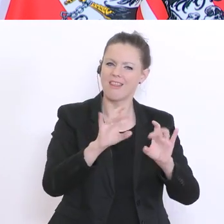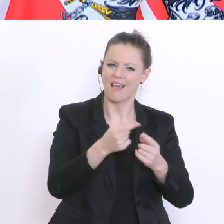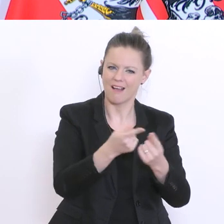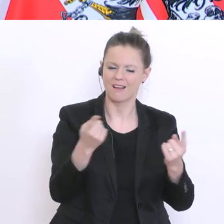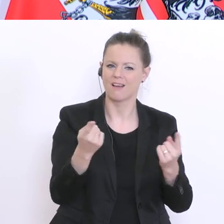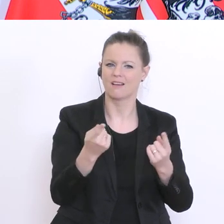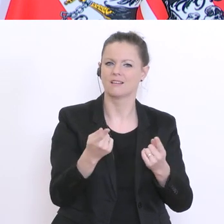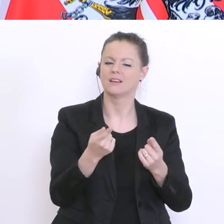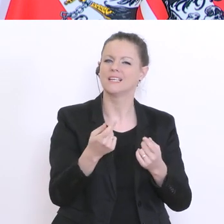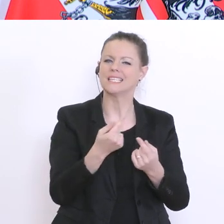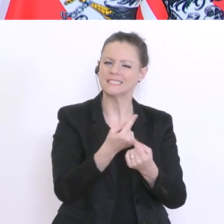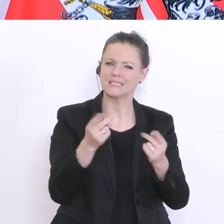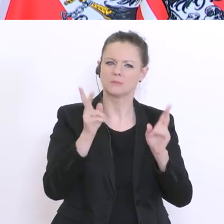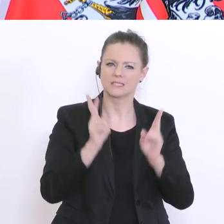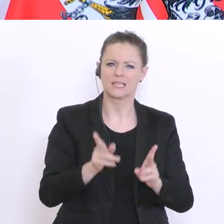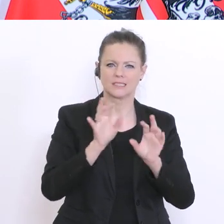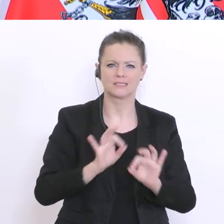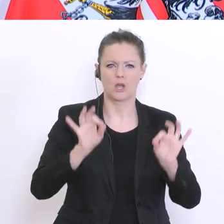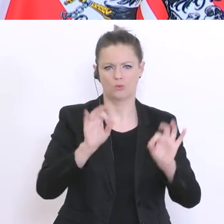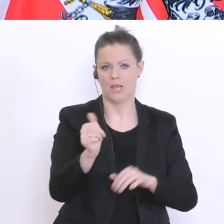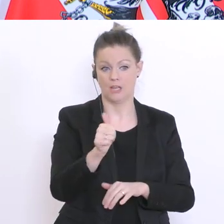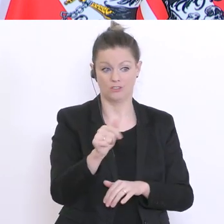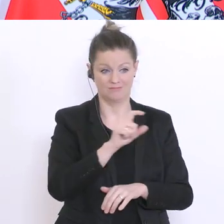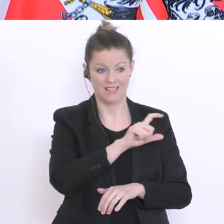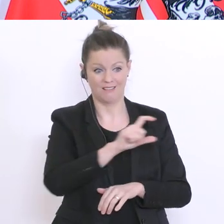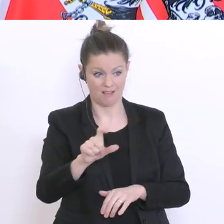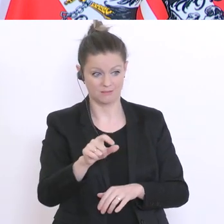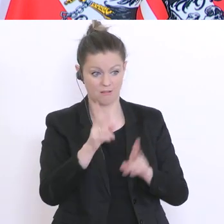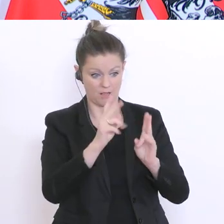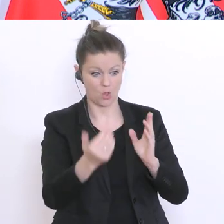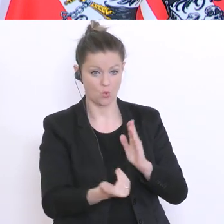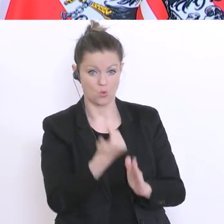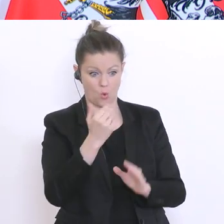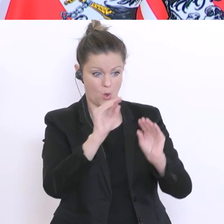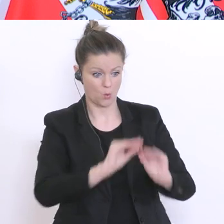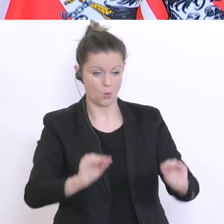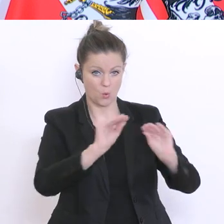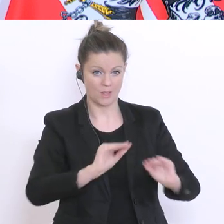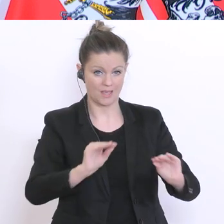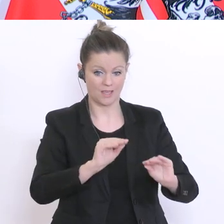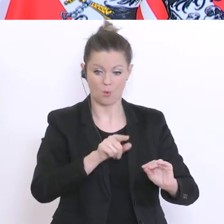können. Kann man ihrer Klasse schon etwas Neues machen oder muss man beim Alten bleiben? Wenn